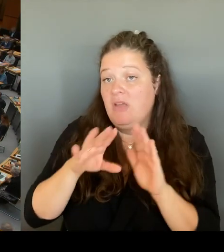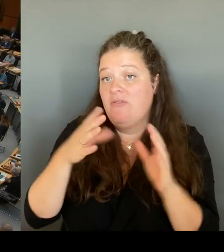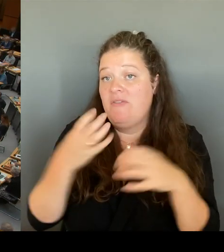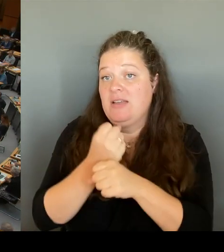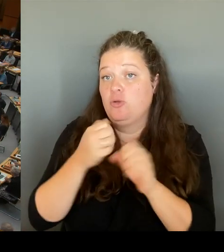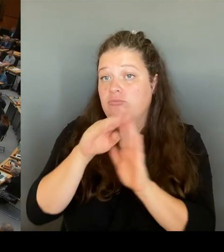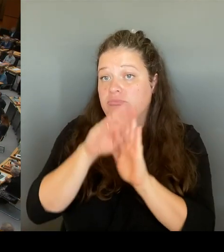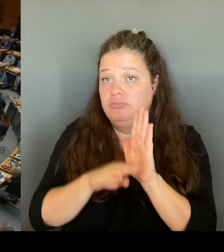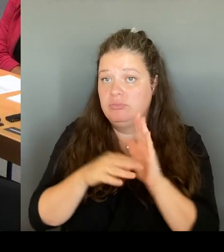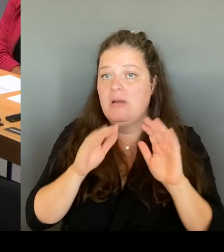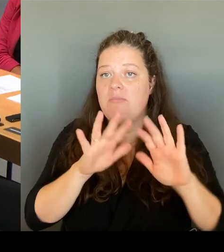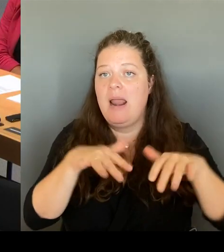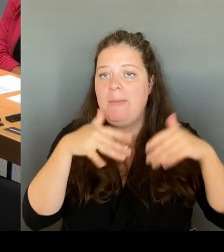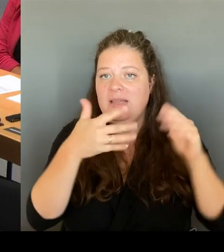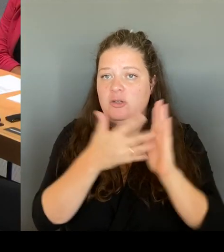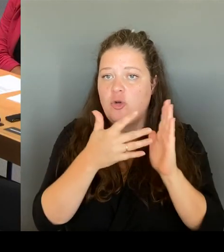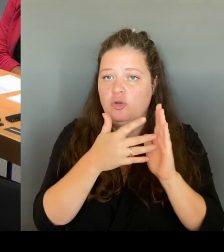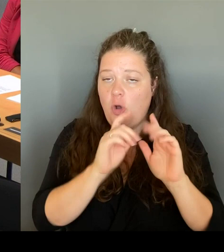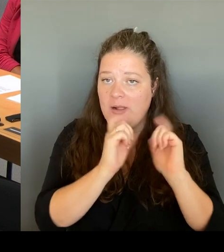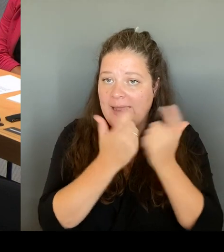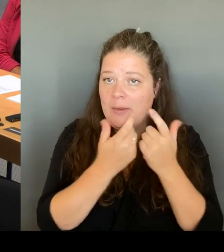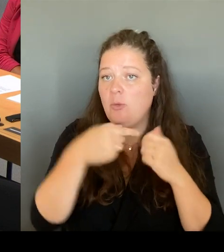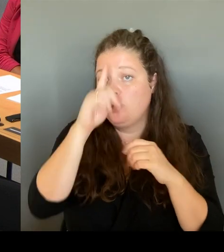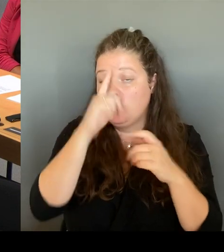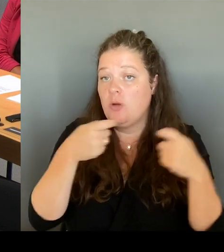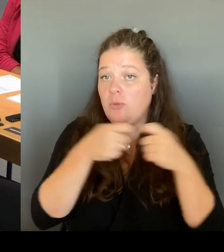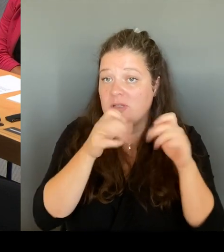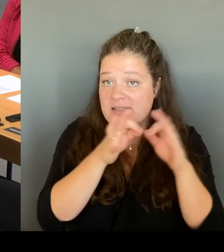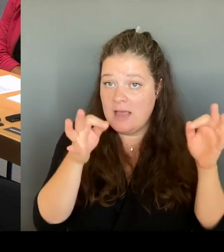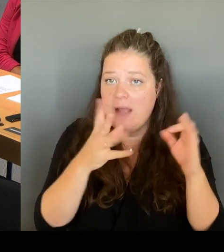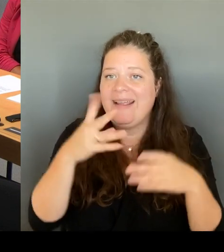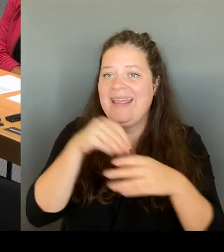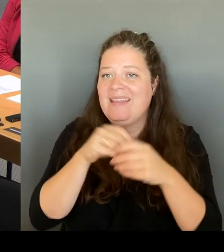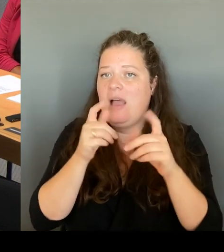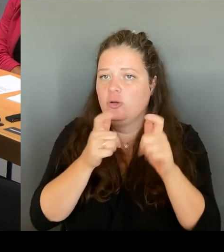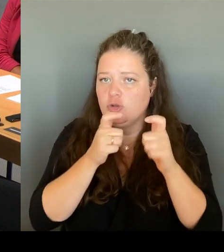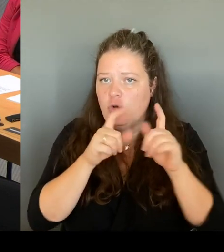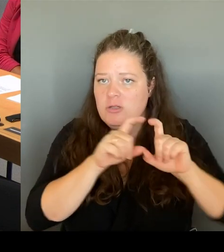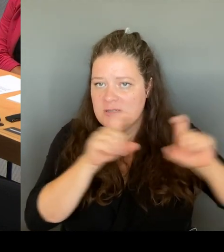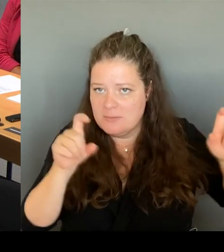Dort sind die Themen zu beraten, nicht im Berliner Abgeordnetenhaus. Wir machen hier Landespolitik und nicht Bundespolitik.